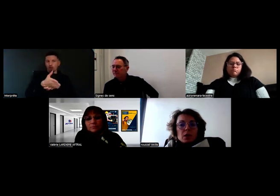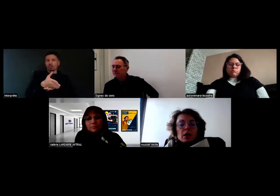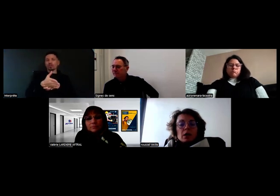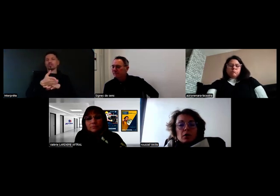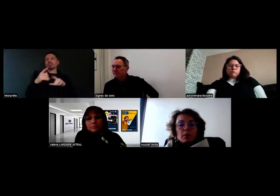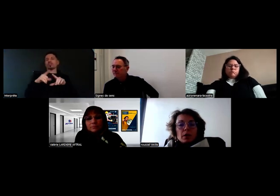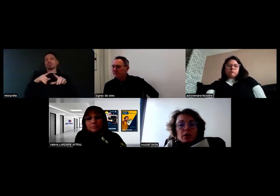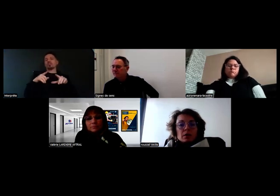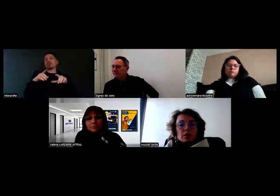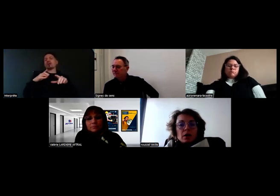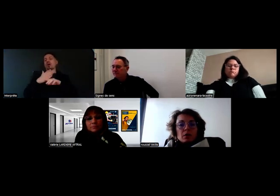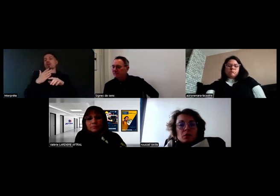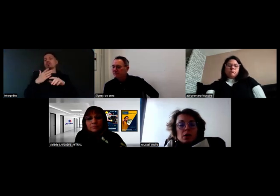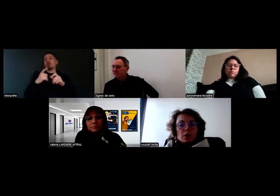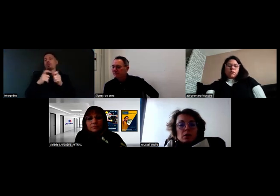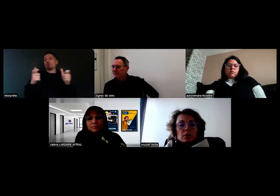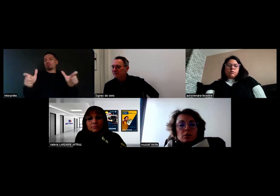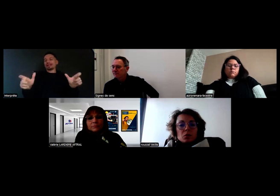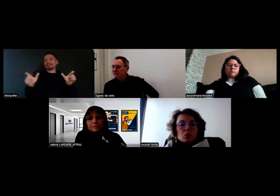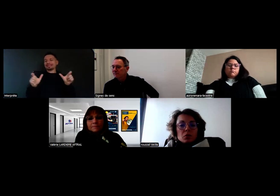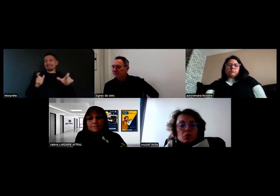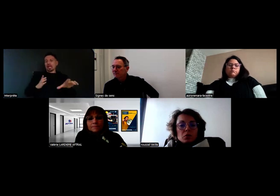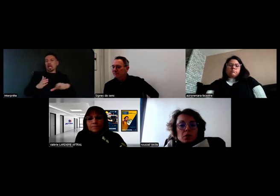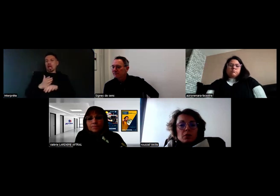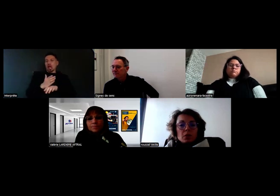qui va permettre à Will de recevoir sur son téléphone